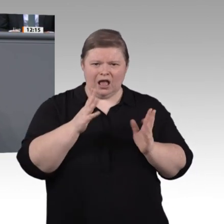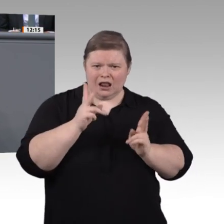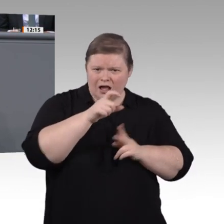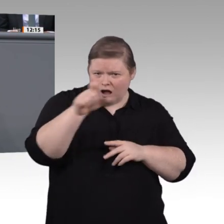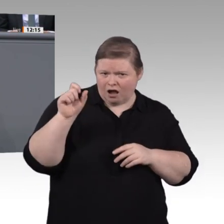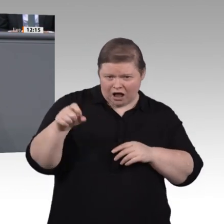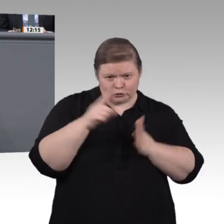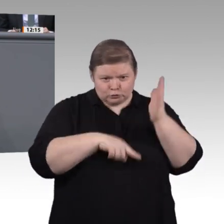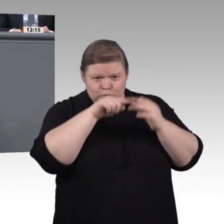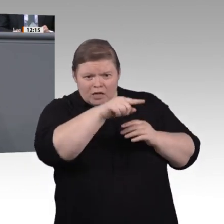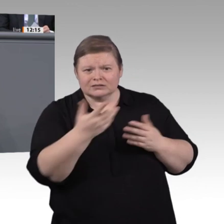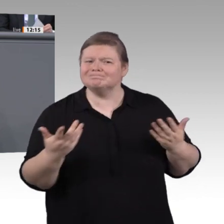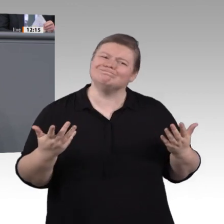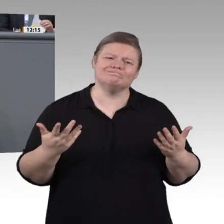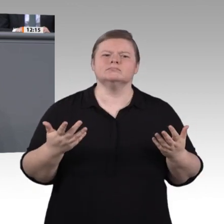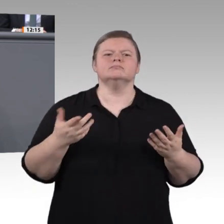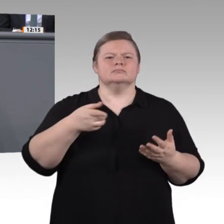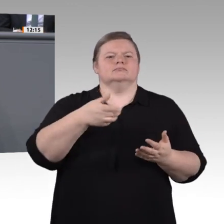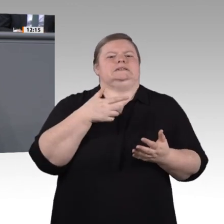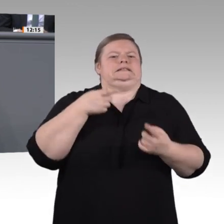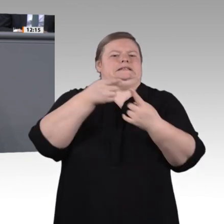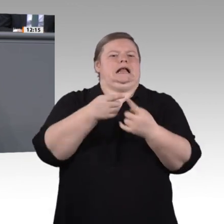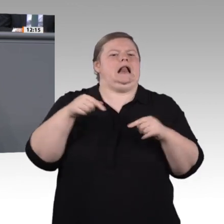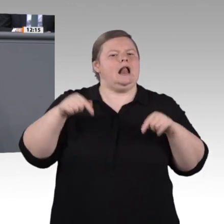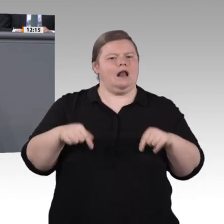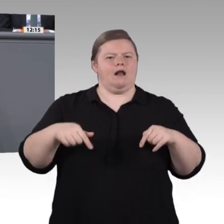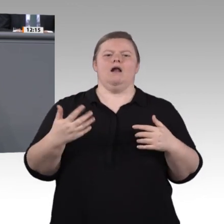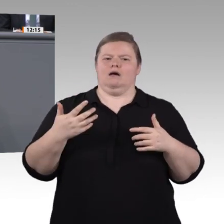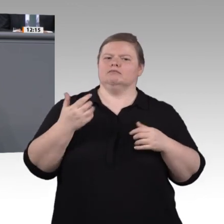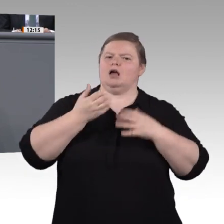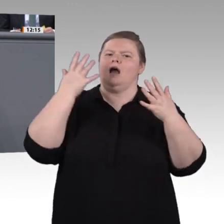in einem anerkannten Ausbildungsberuf parallel zu einem Bachelorabschluss an